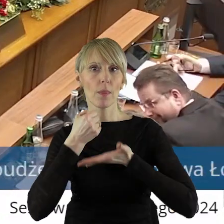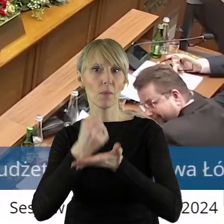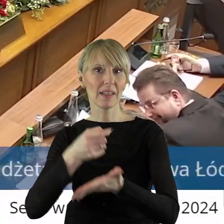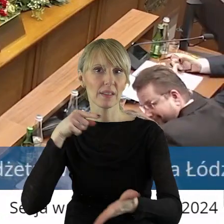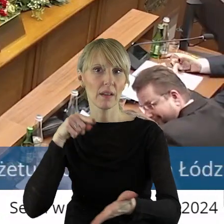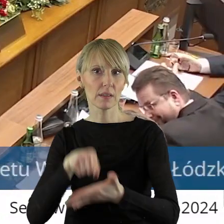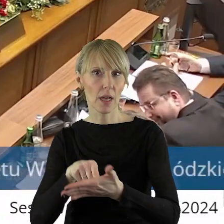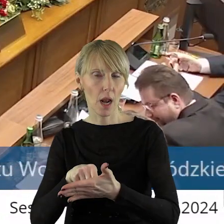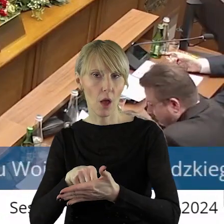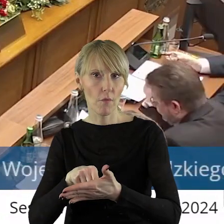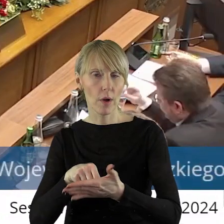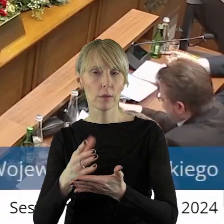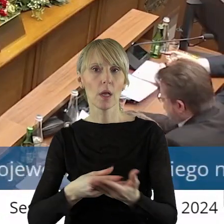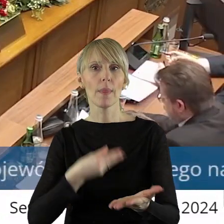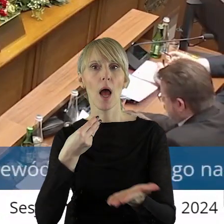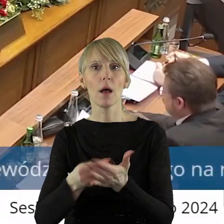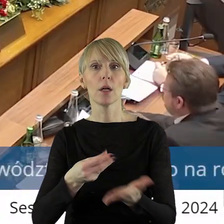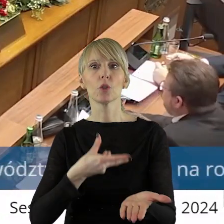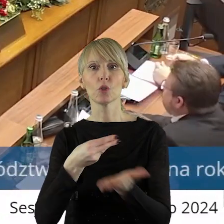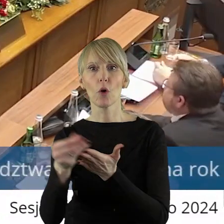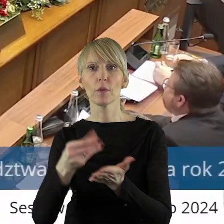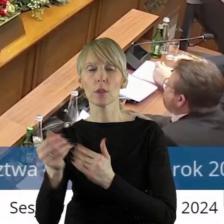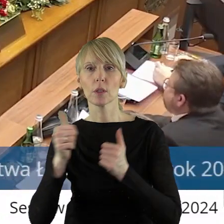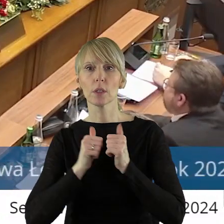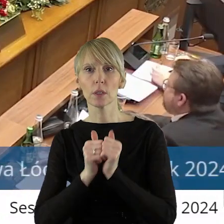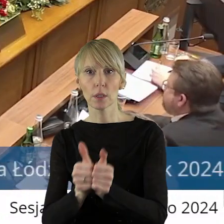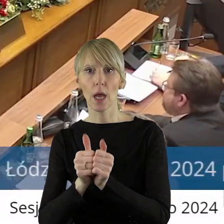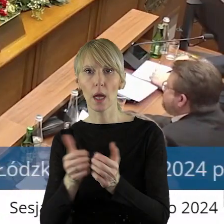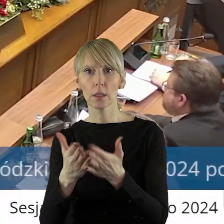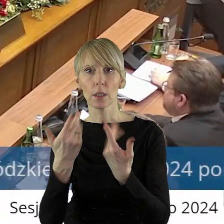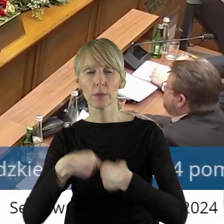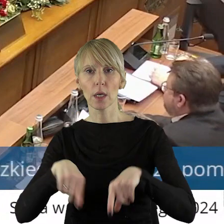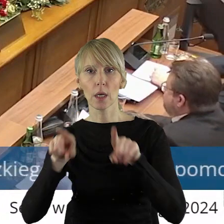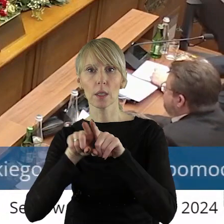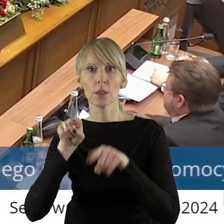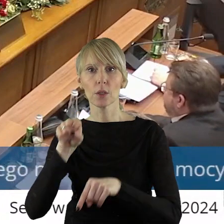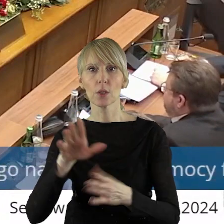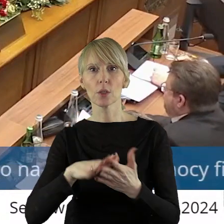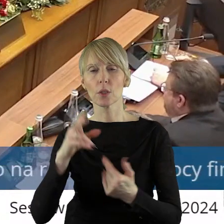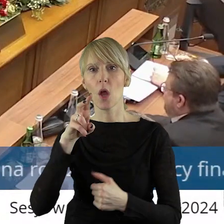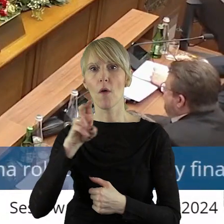celowej przeznaczonej na dofinansowanie zadań w zakresie renowacji zbiorników małej